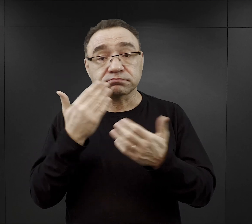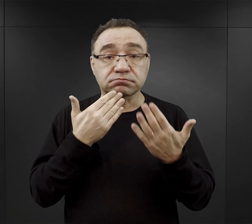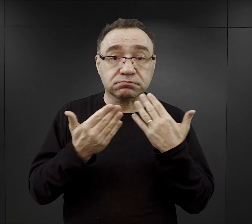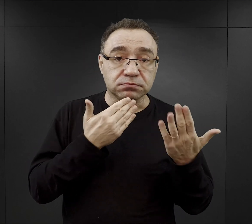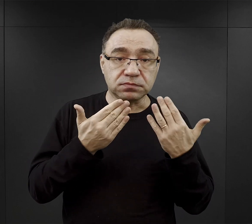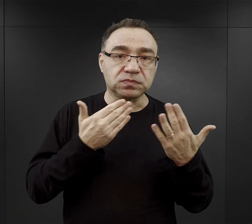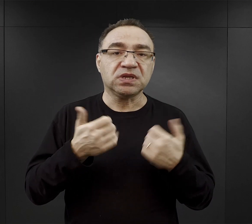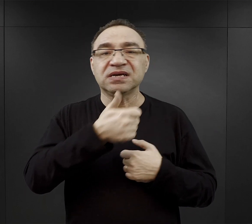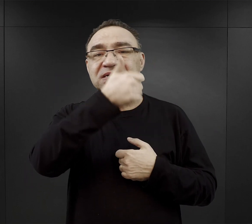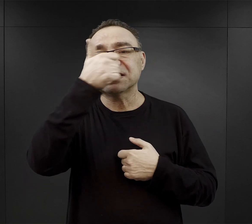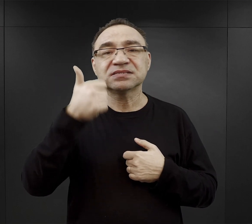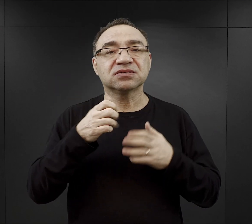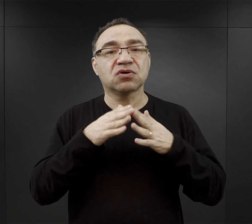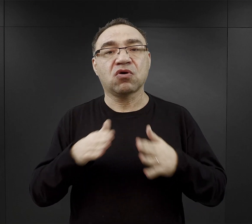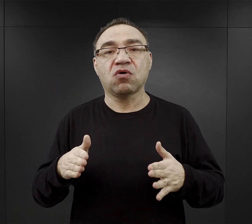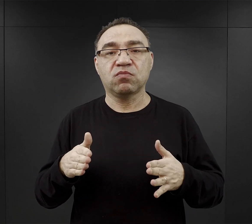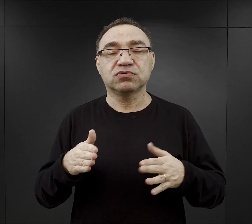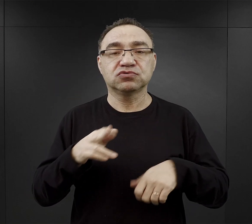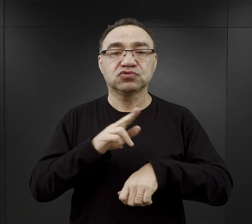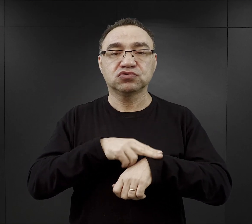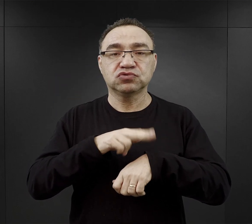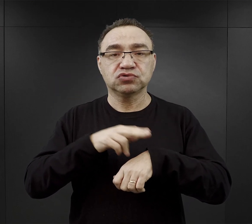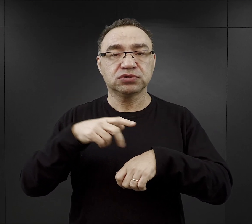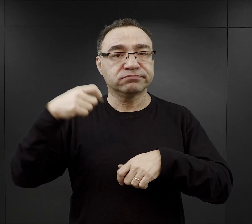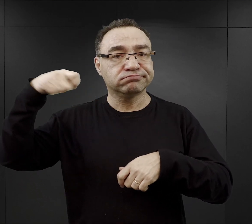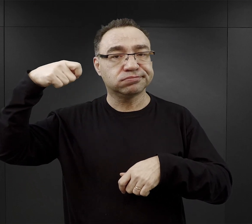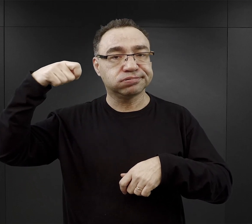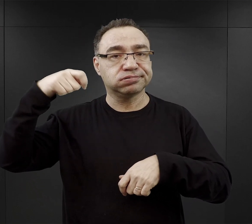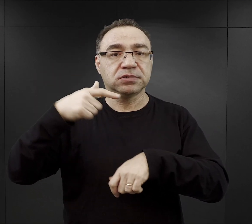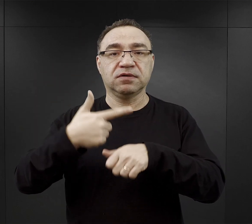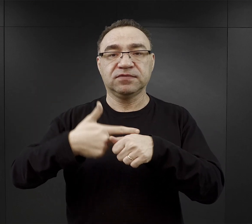Dzień w obozie kończył się gongiem o godzinie 21.00,